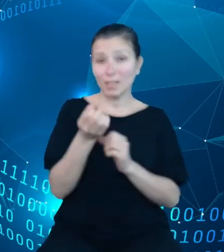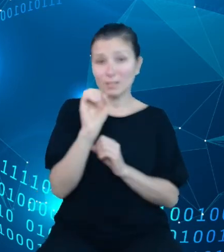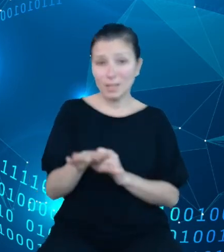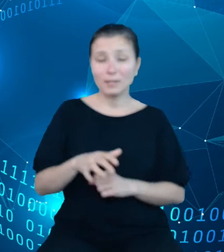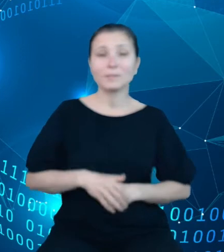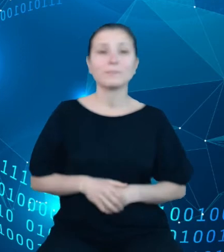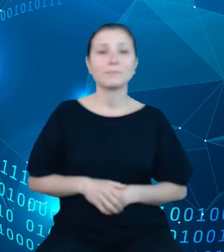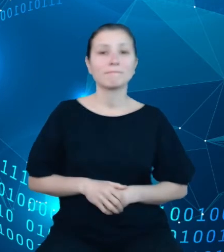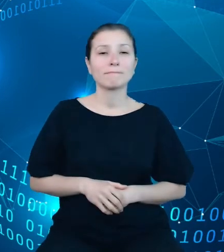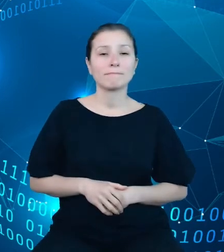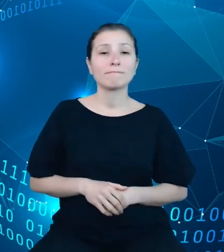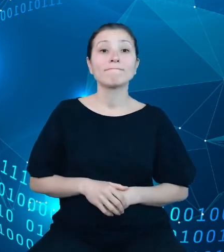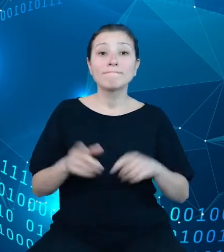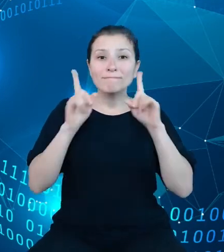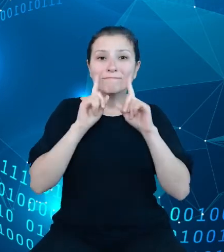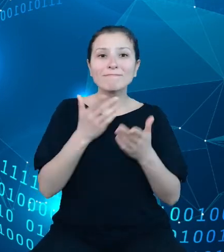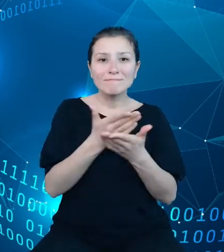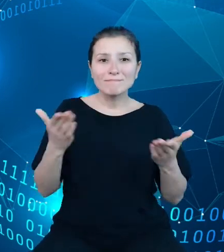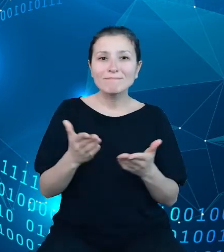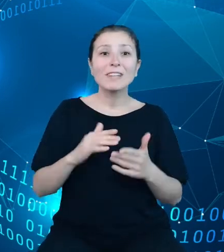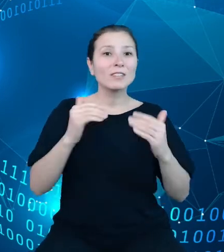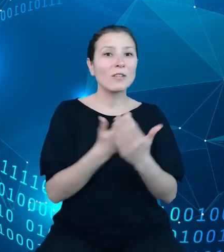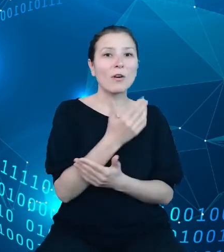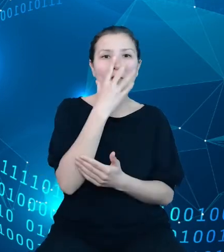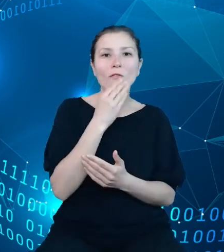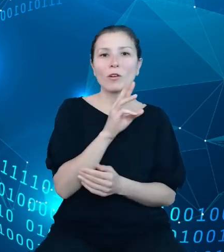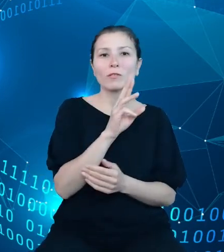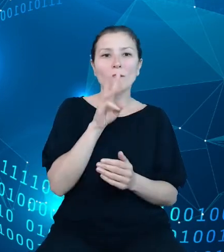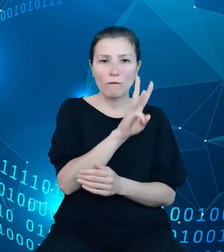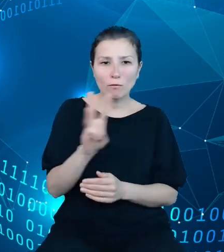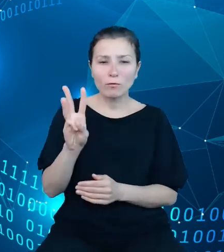właśnie nowym interfejsem, który będzie udostępniony w przyszłym roku